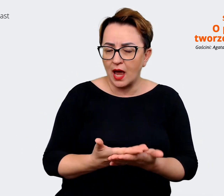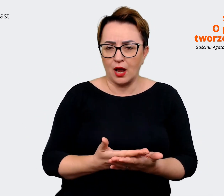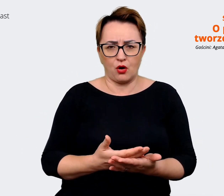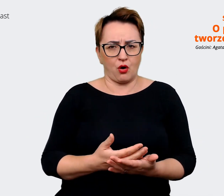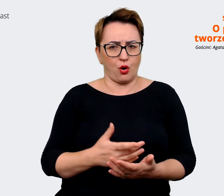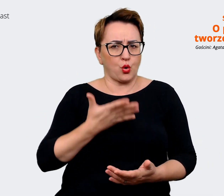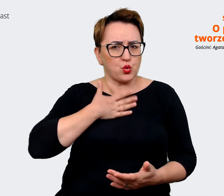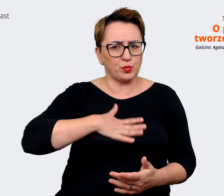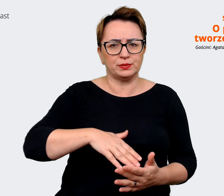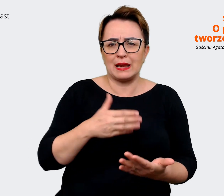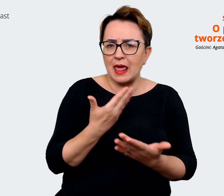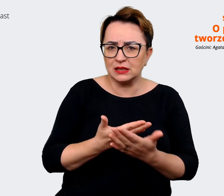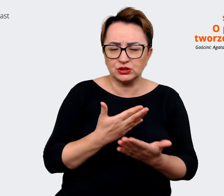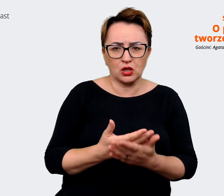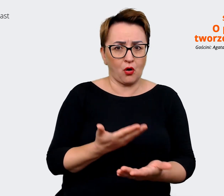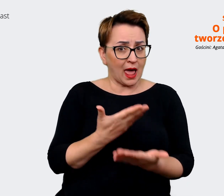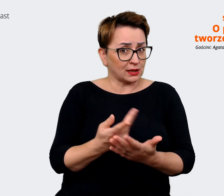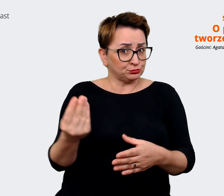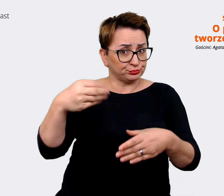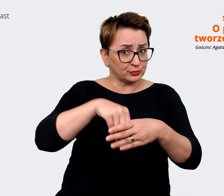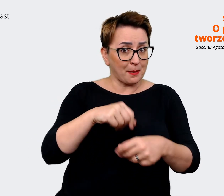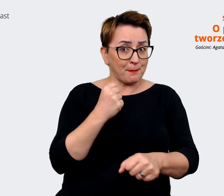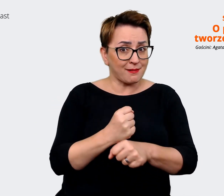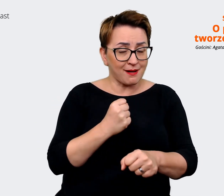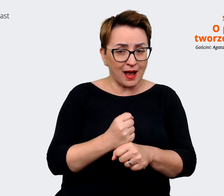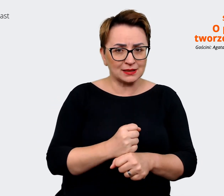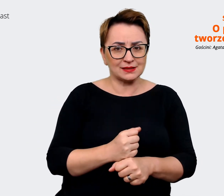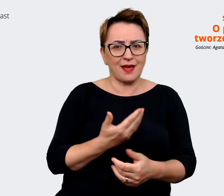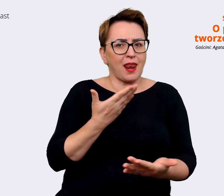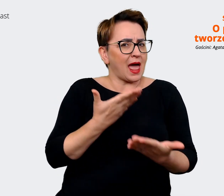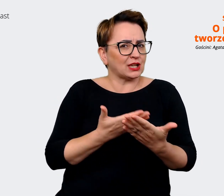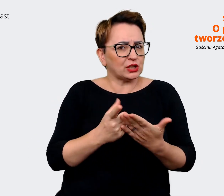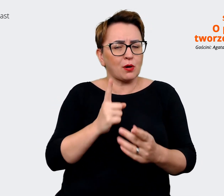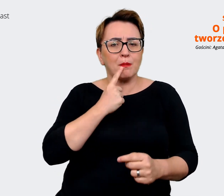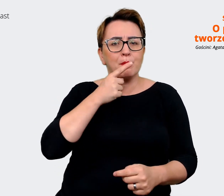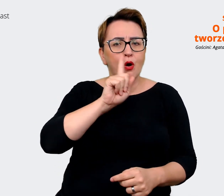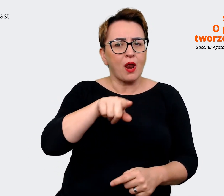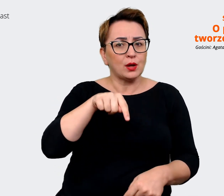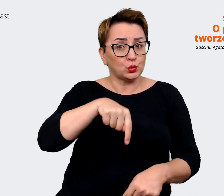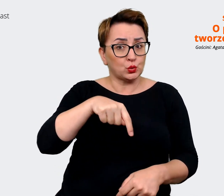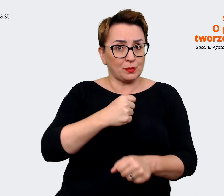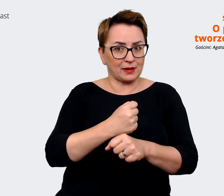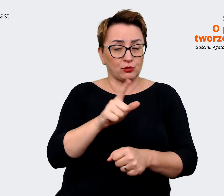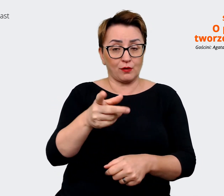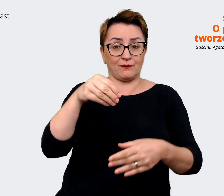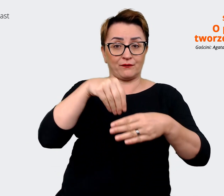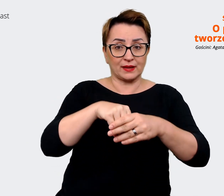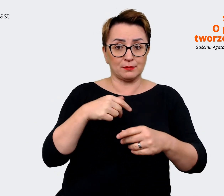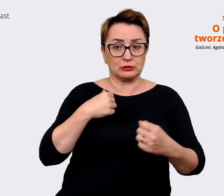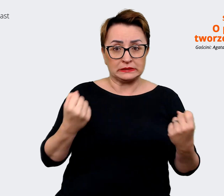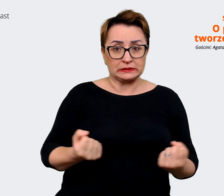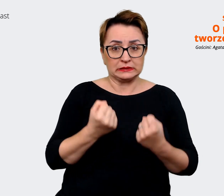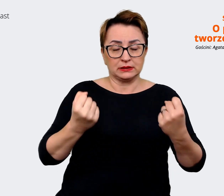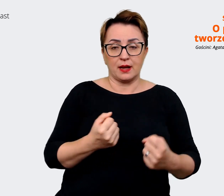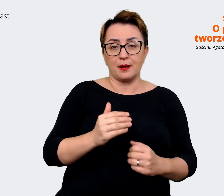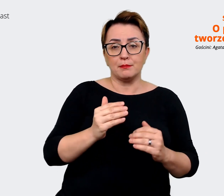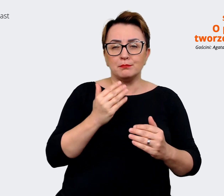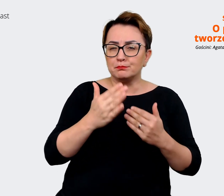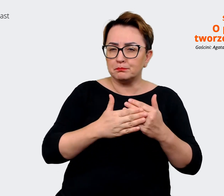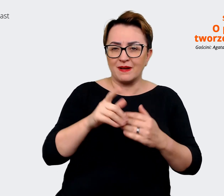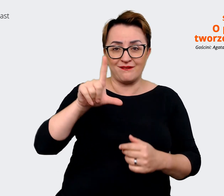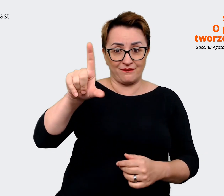takiego sprawia, że polecają tą pracę? W to było zaangażowane prawie 200 osób. Zweryfikowaliśmy na